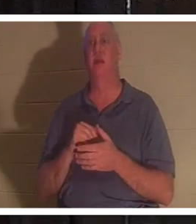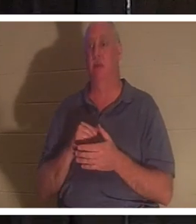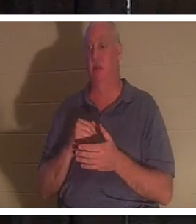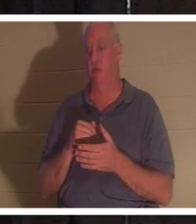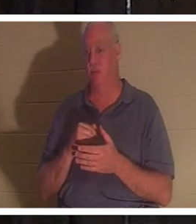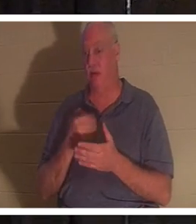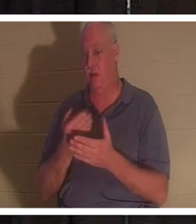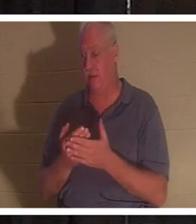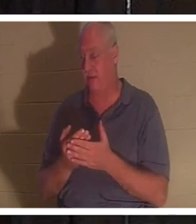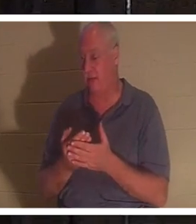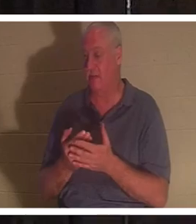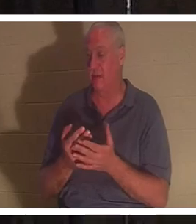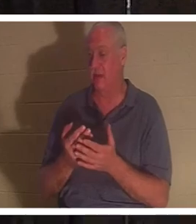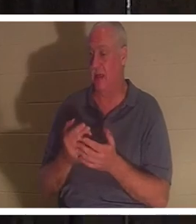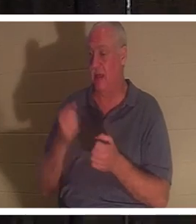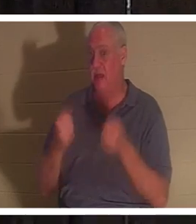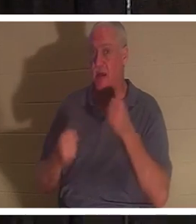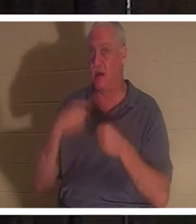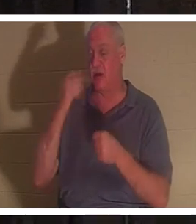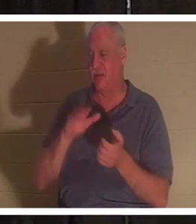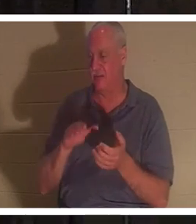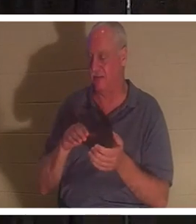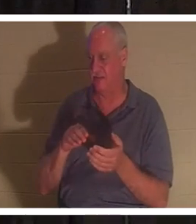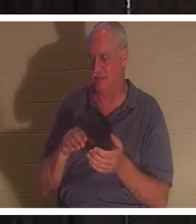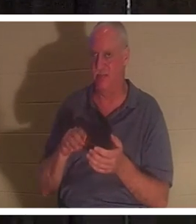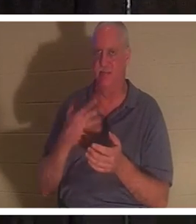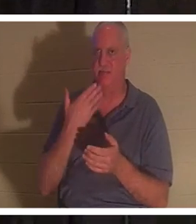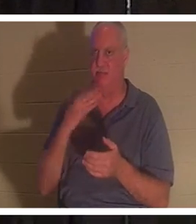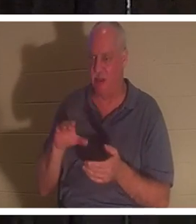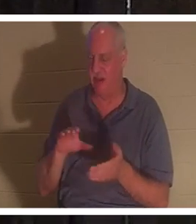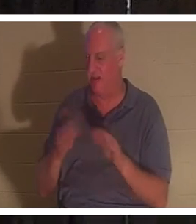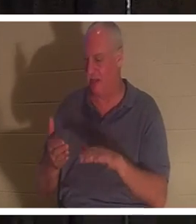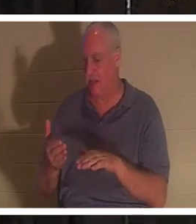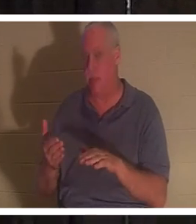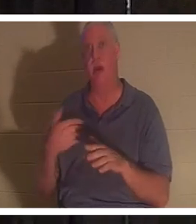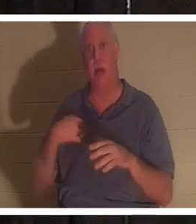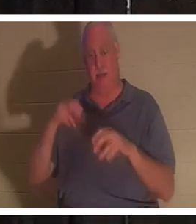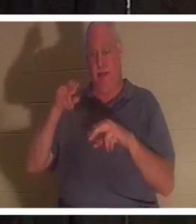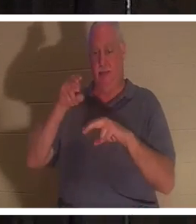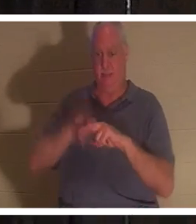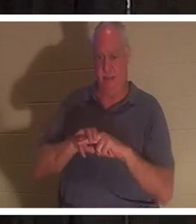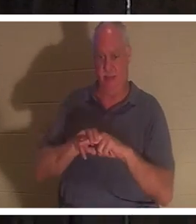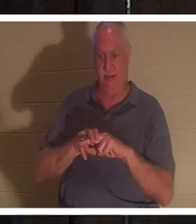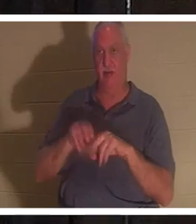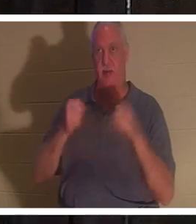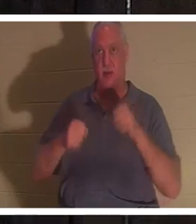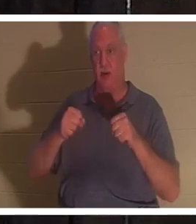डोरनेल की तरह मृत दिखाई देती है। मैं उस कार में बैठ जाता हूं और उस चाबी को चालू कर देता हूं। मैंने अपने पैर उनके पैडल के पीछे रख दिए और